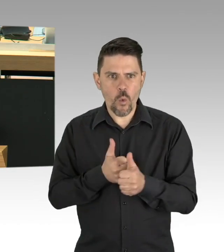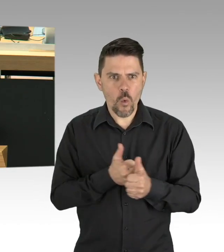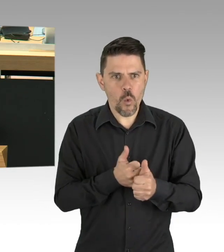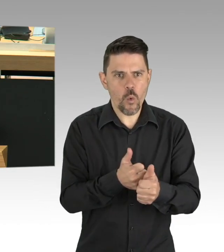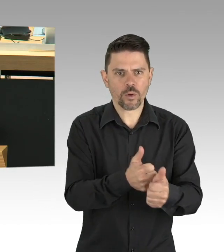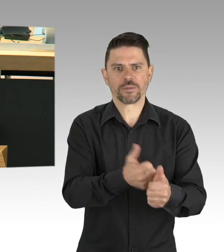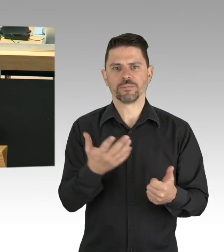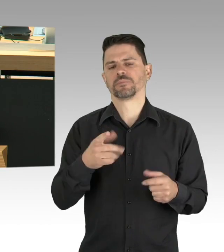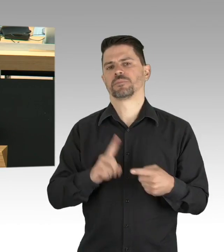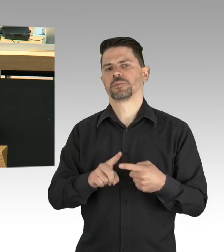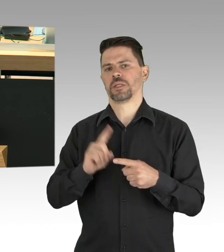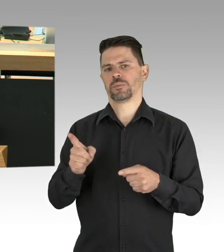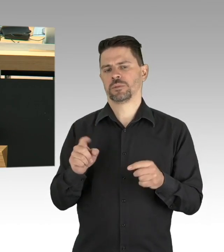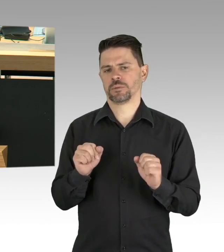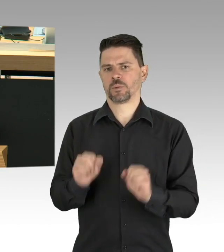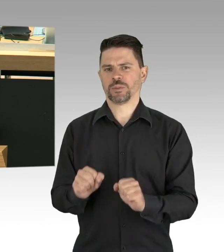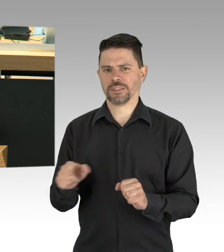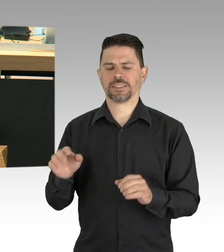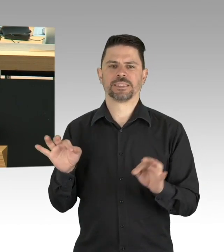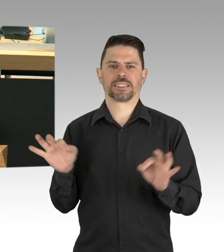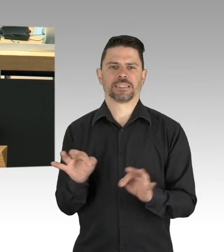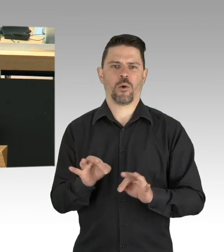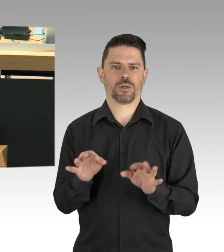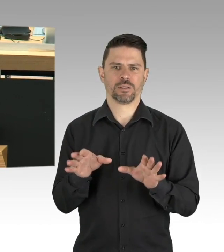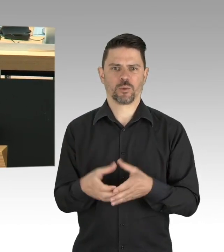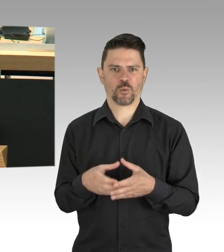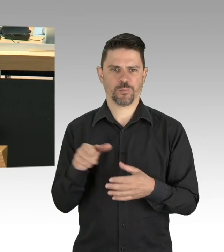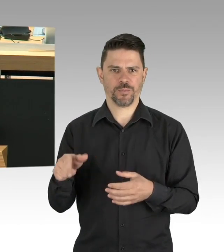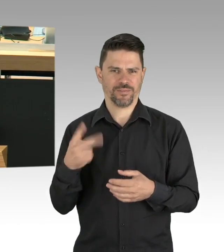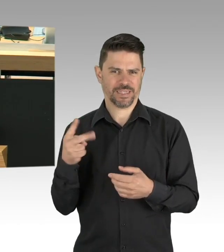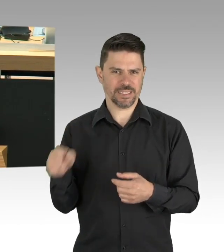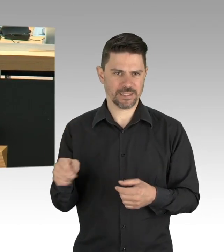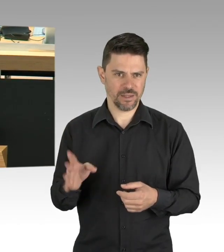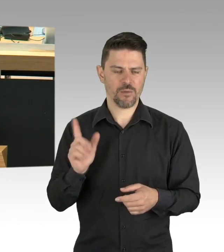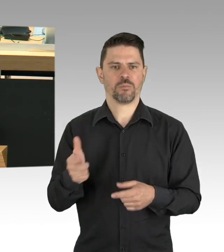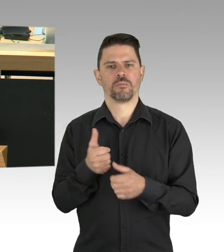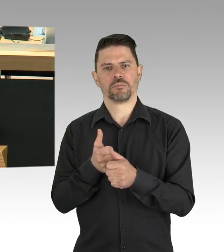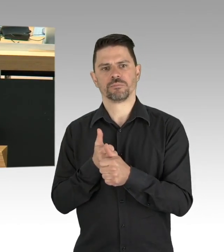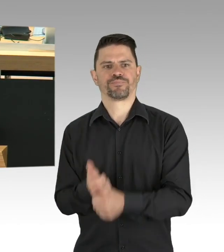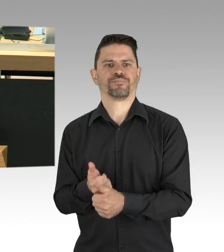aber die Kosten laufen weiter. Mit dem Außerhausverkauf können wir nur einen Bruchteil